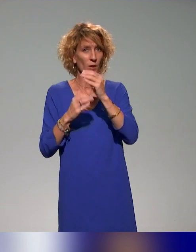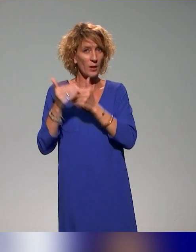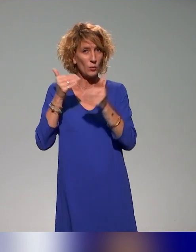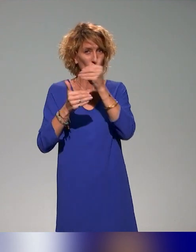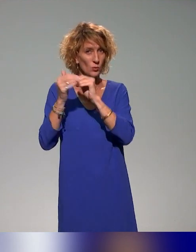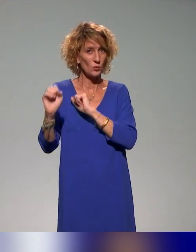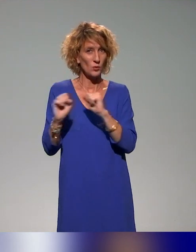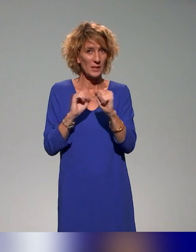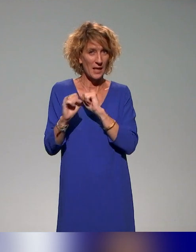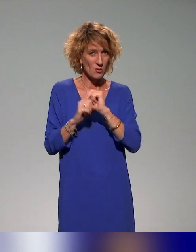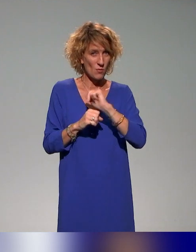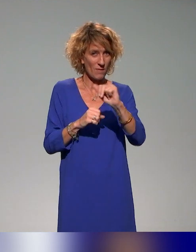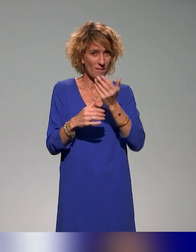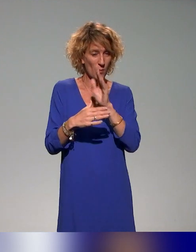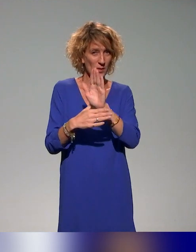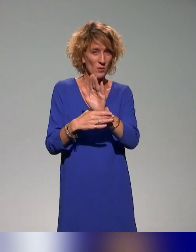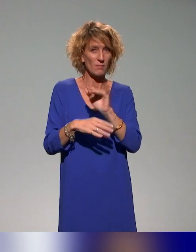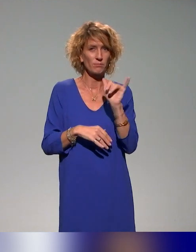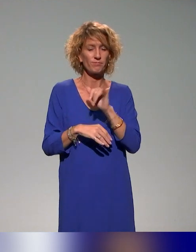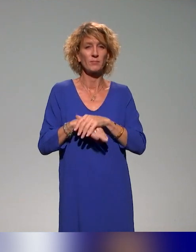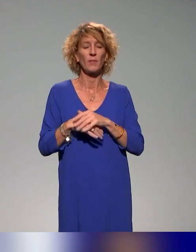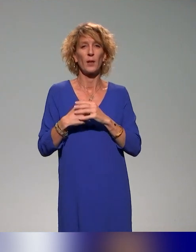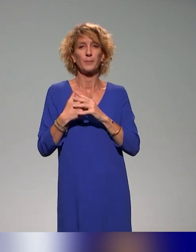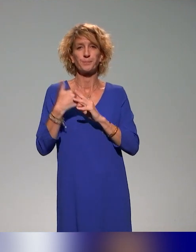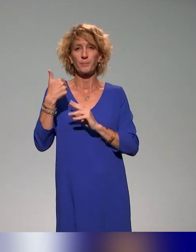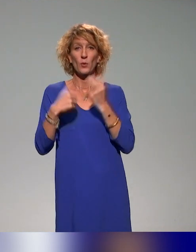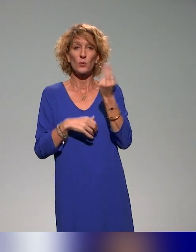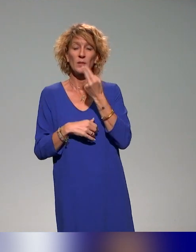qu'on va vous présenter aujourd'hui, l'Université de Lyon 1,